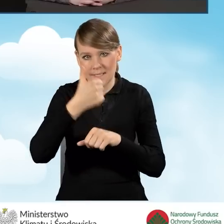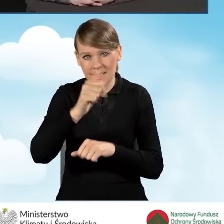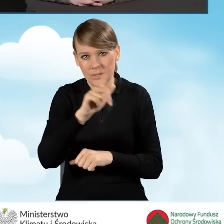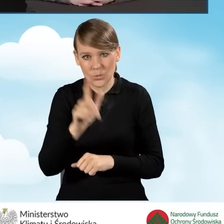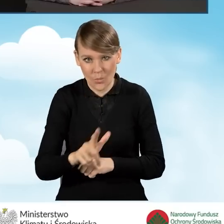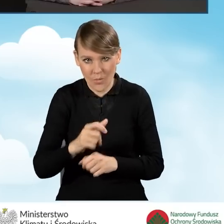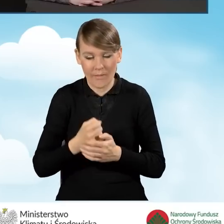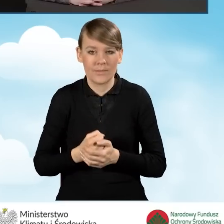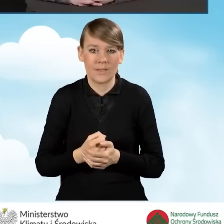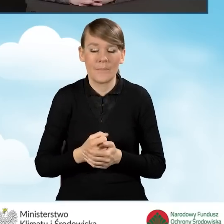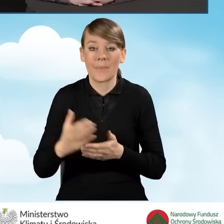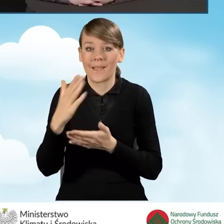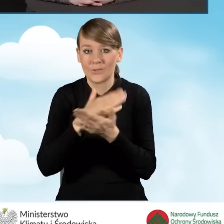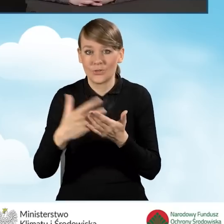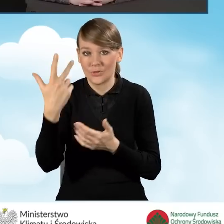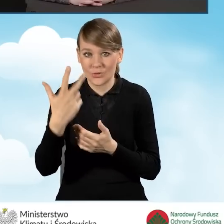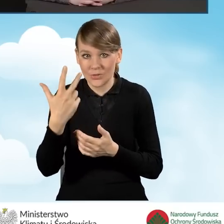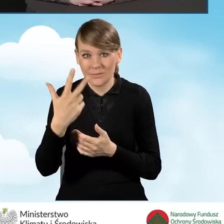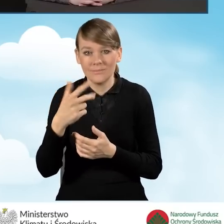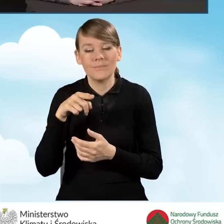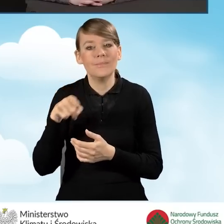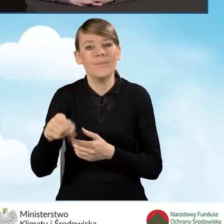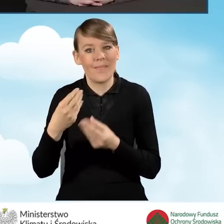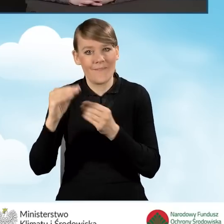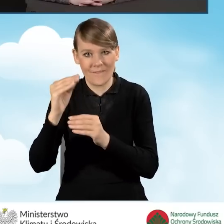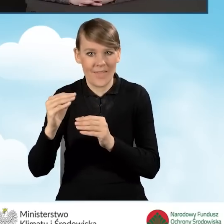i w części trzeciej dla najwyższego poziomu dofinansowania